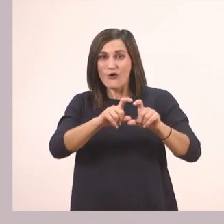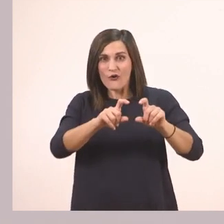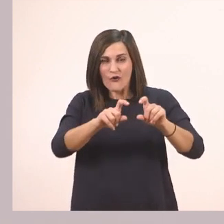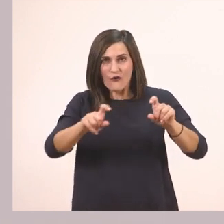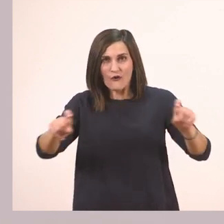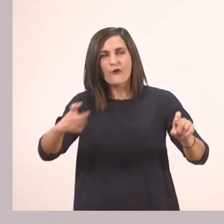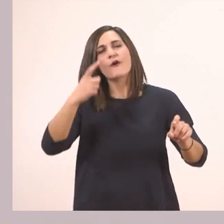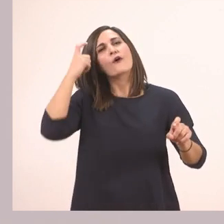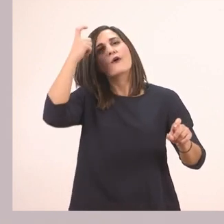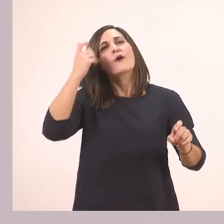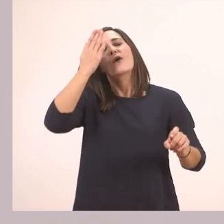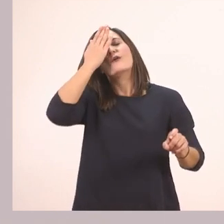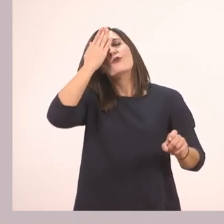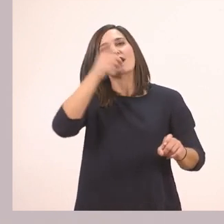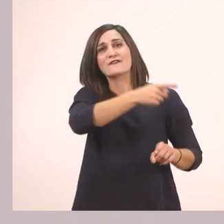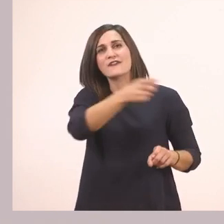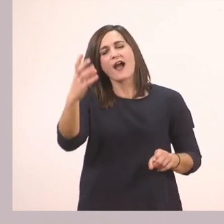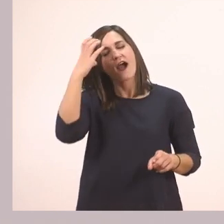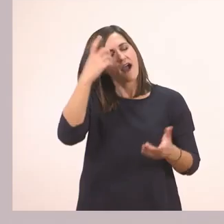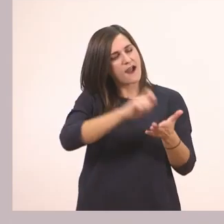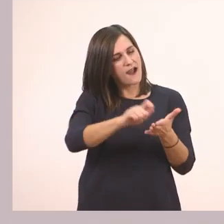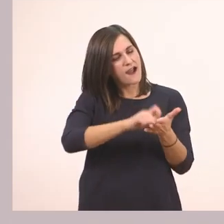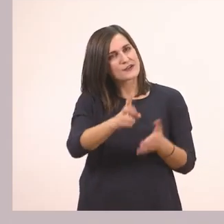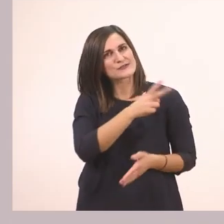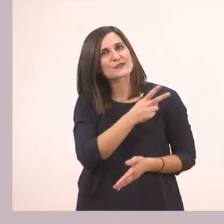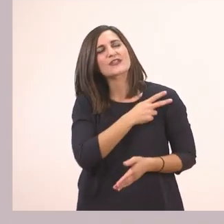Πρέπει να μάθουμε να γράφουμε σωστά την προτασούλα "Ένα πεπόνι".